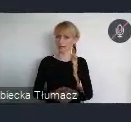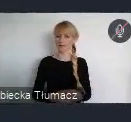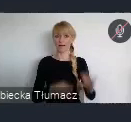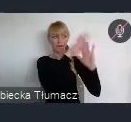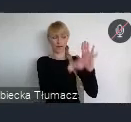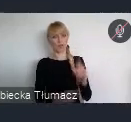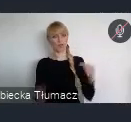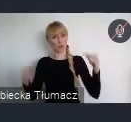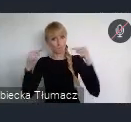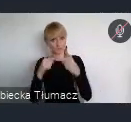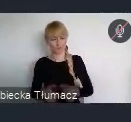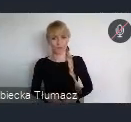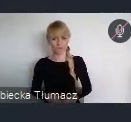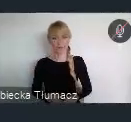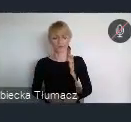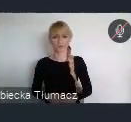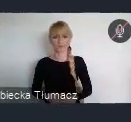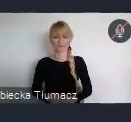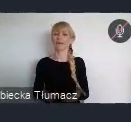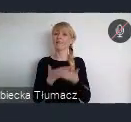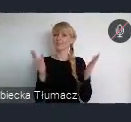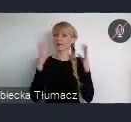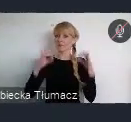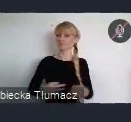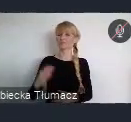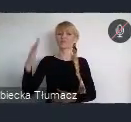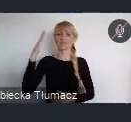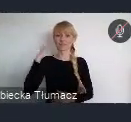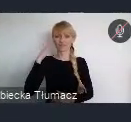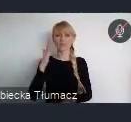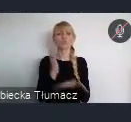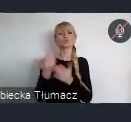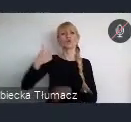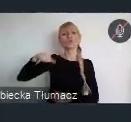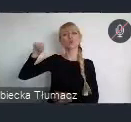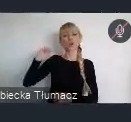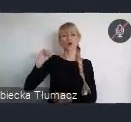Dlaczego też, jak Państwo wiecie rozpoczeliśmy w ubiegłym roku dyskusje